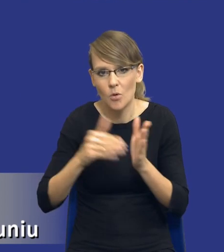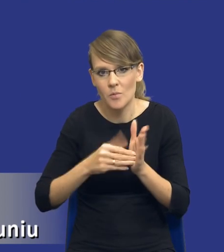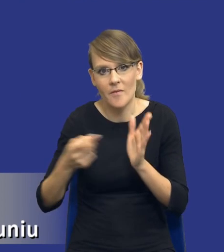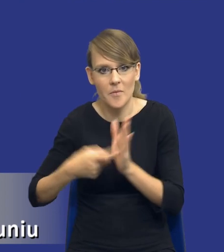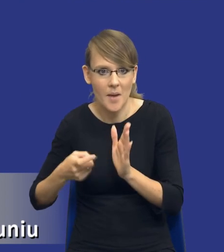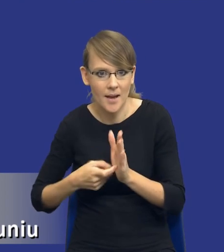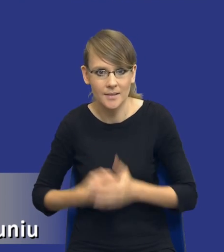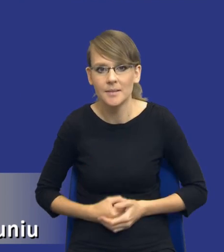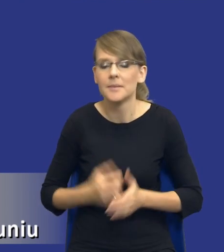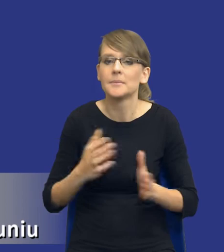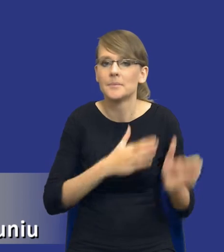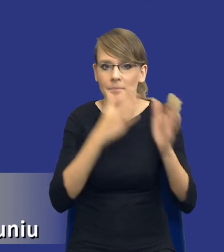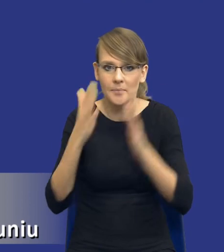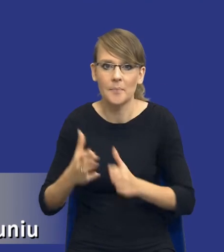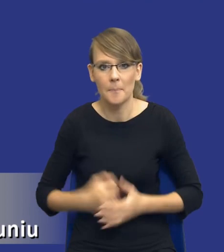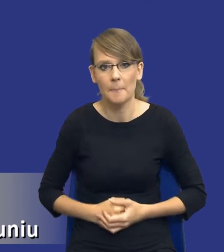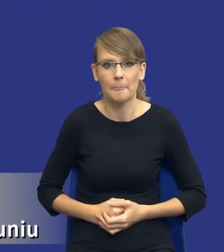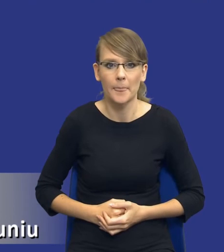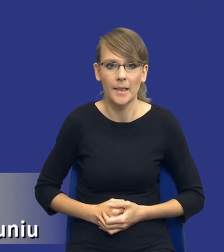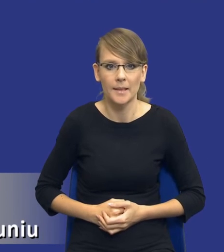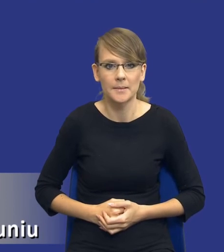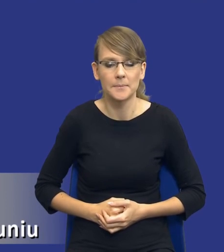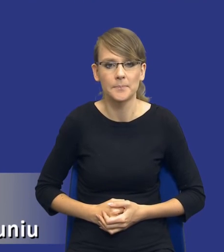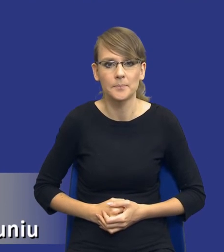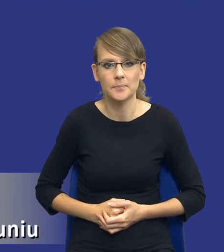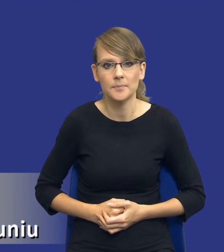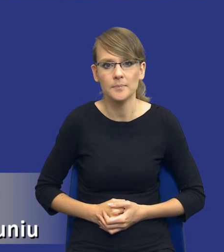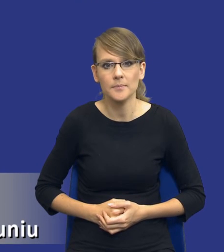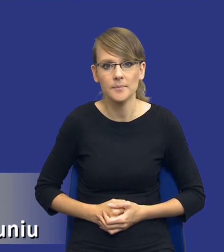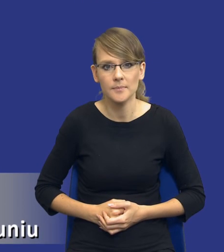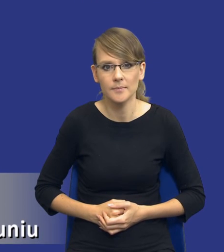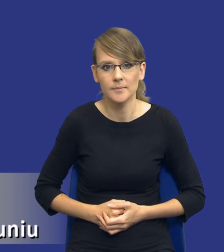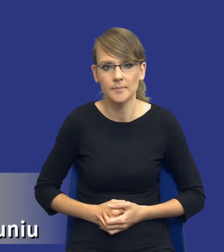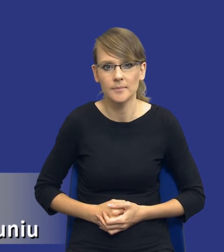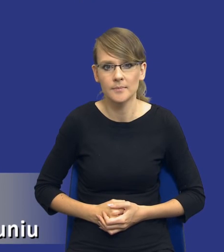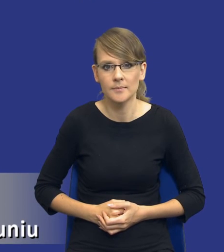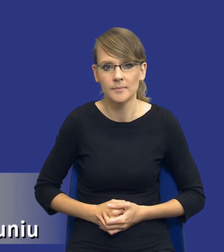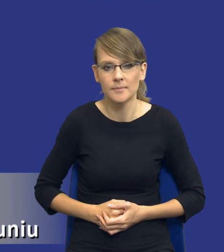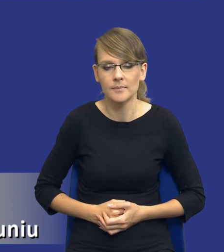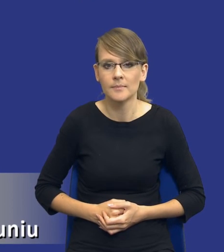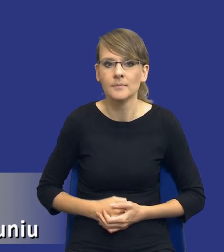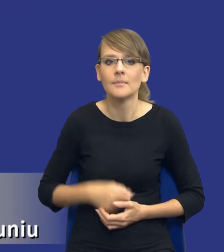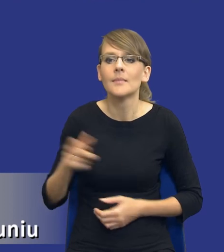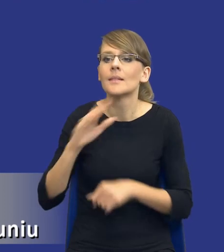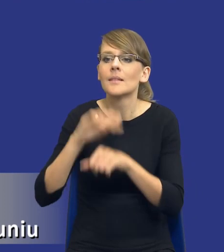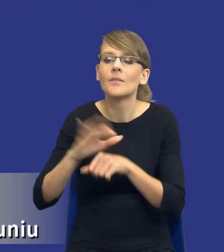I teraz bym prosił o zmianę slajdu na kolejny. Potrzeba zamawiającego. Zanim dojdziemy już